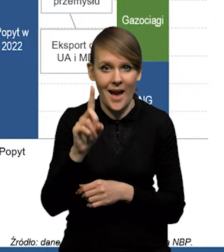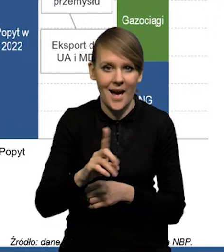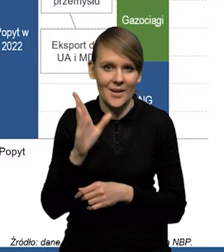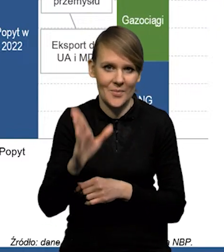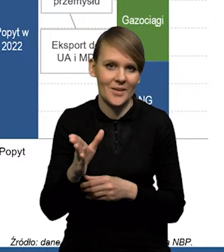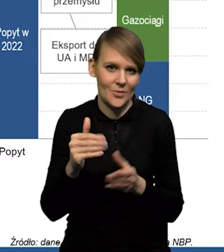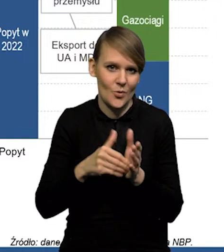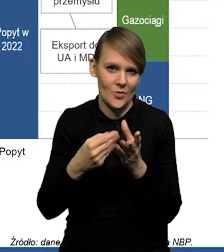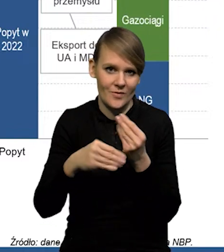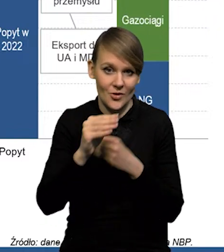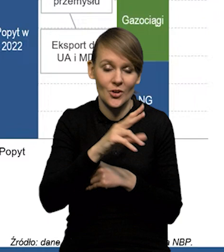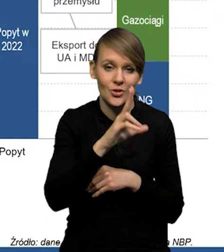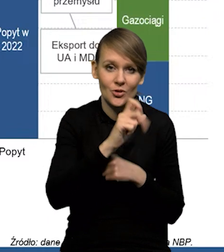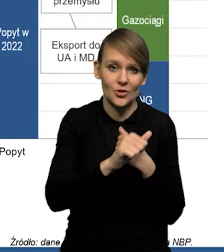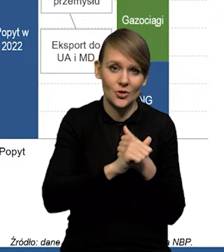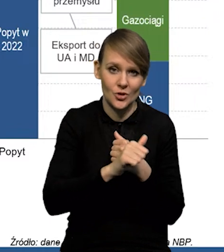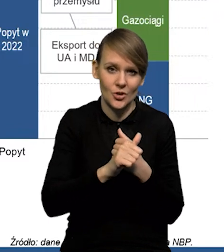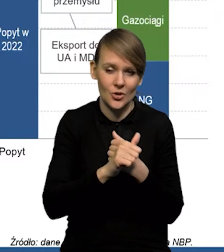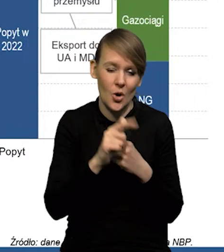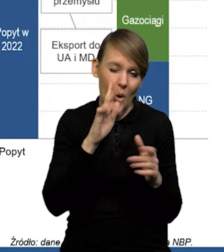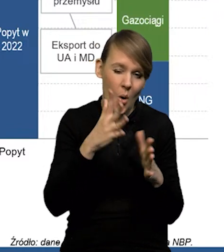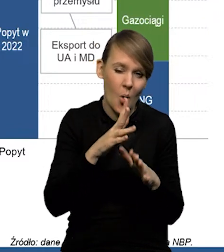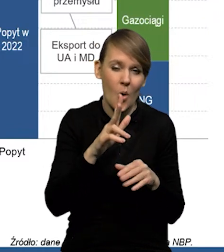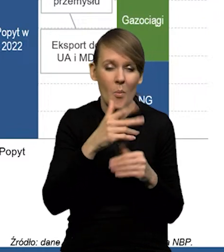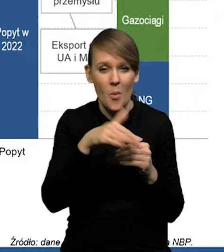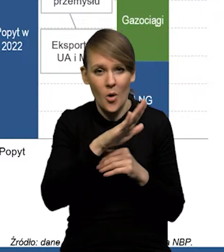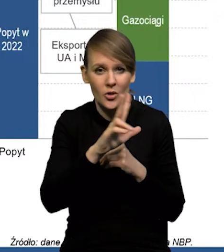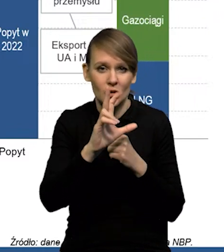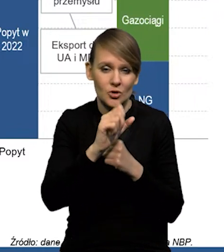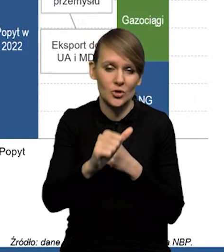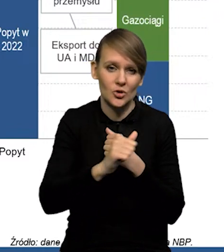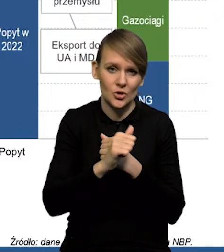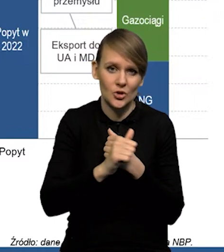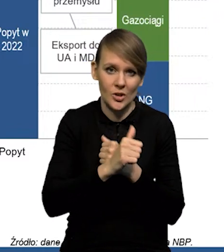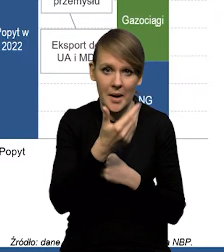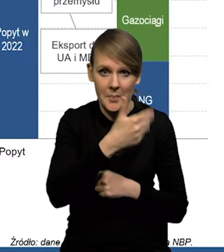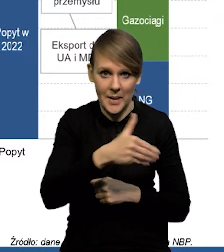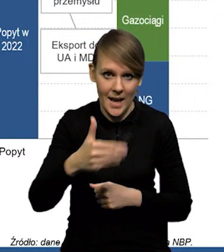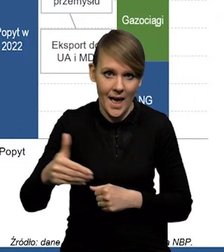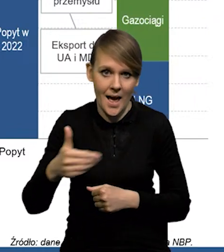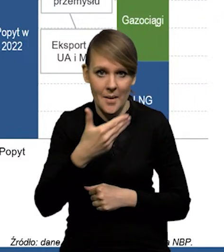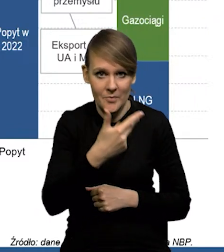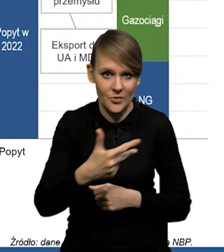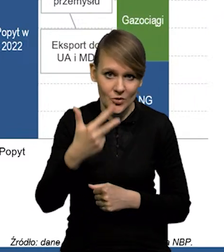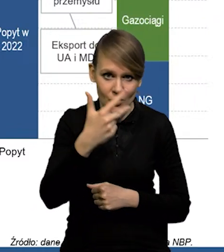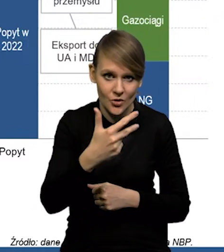wzrośnie z tych 360, około 360 miliardów metrów sześciennych,